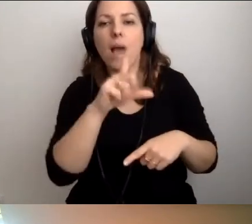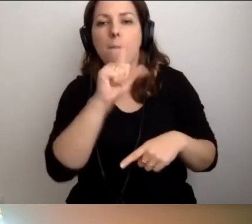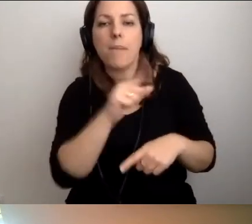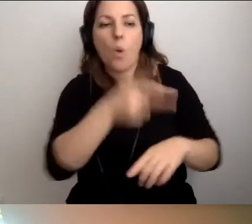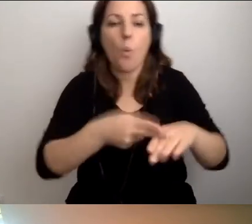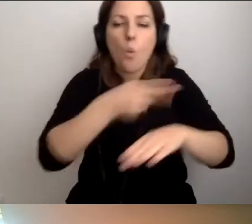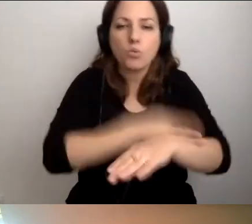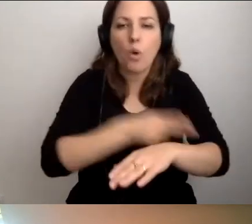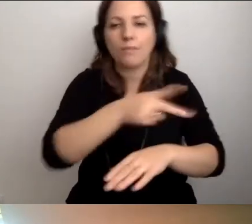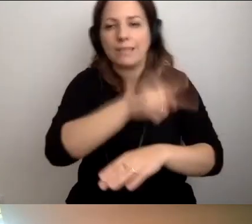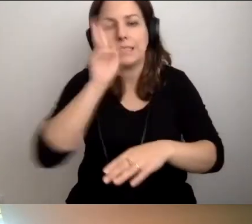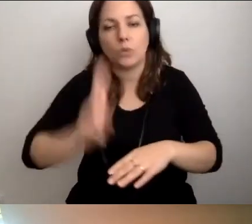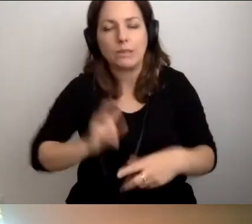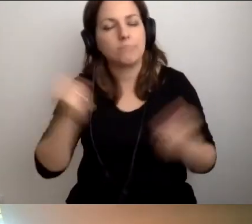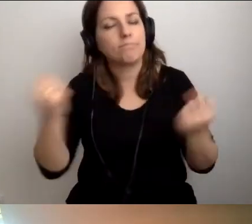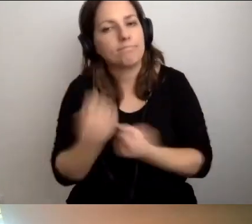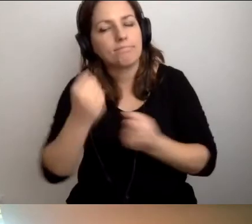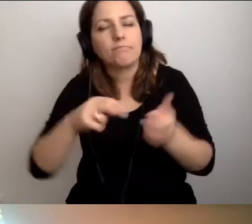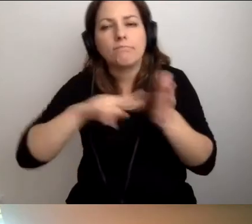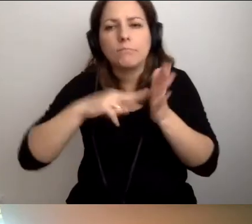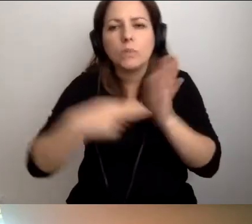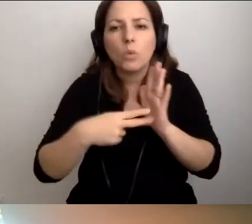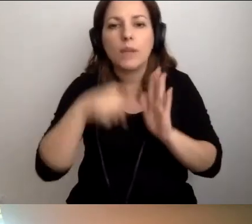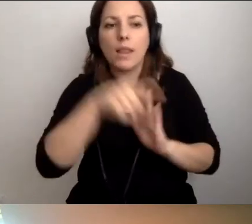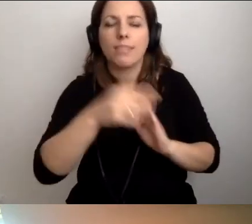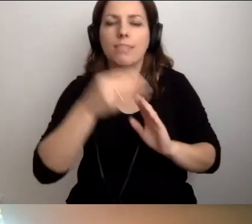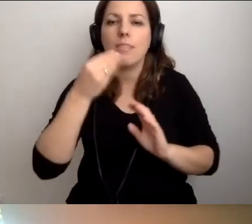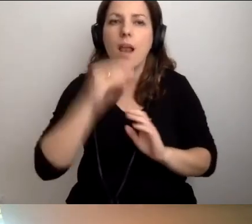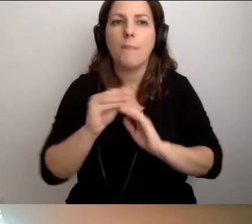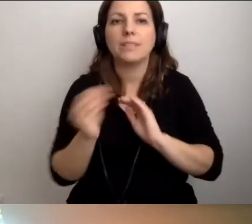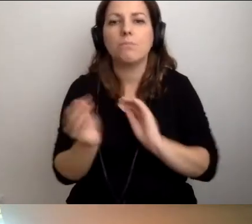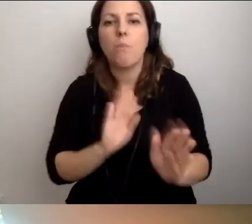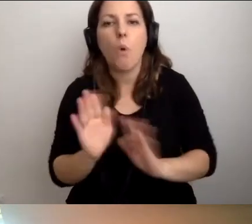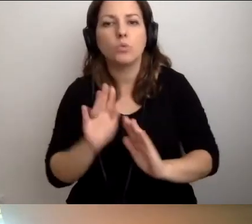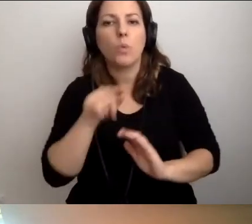Postarać się ustalić najlepsze sposoby reagowania.